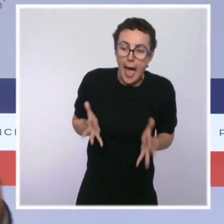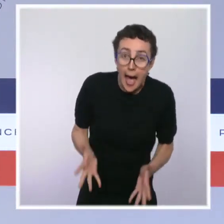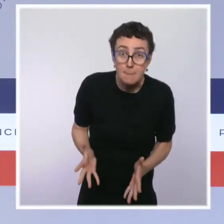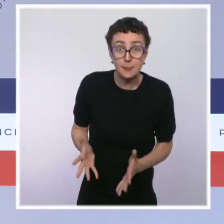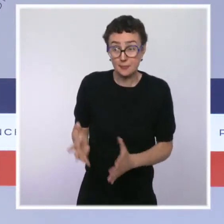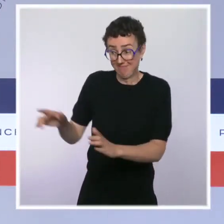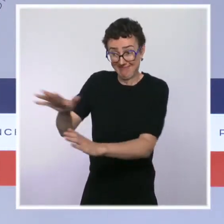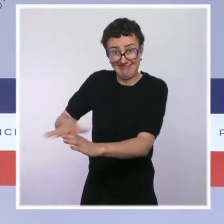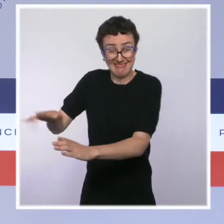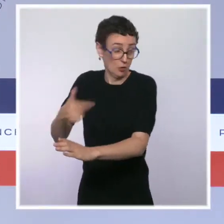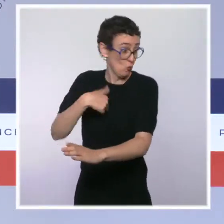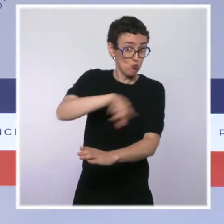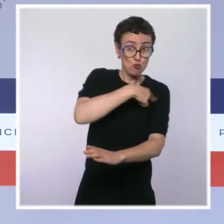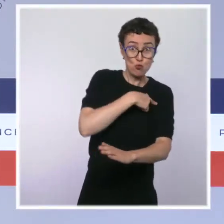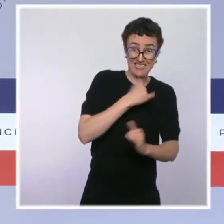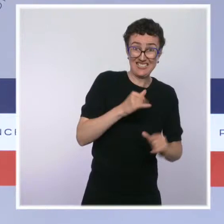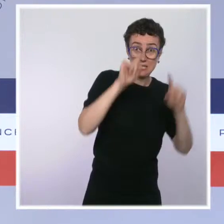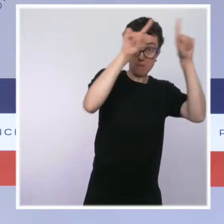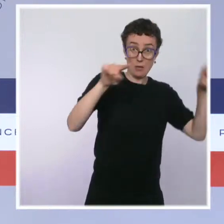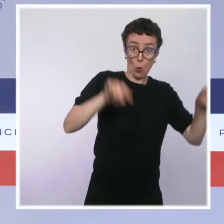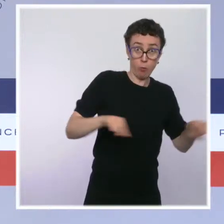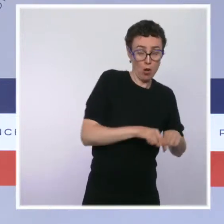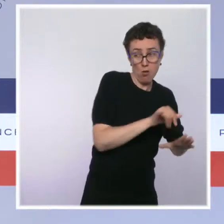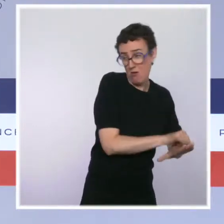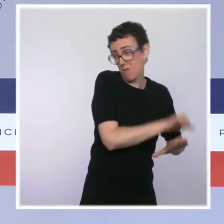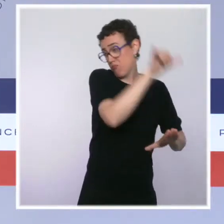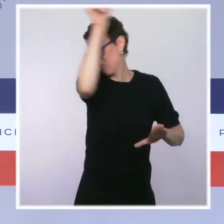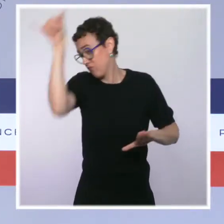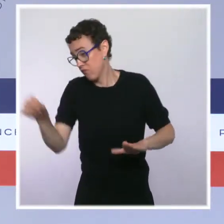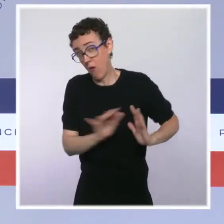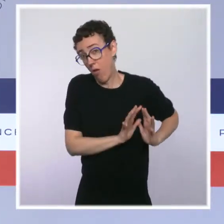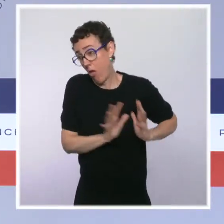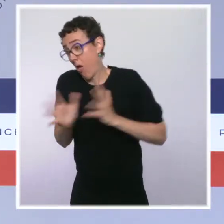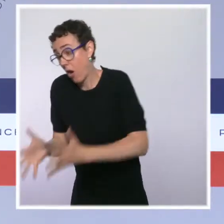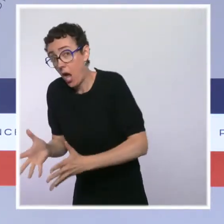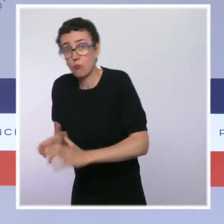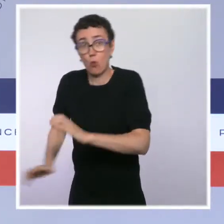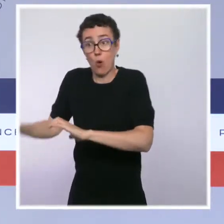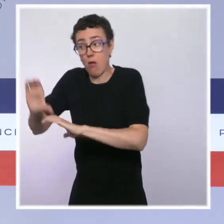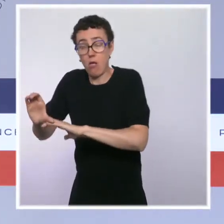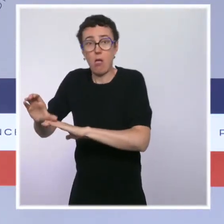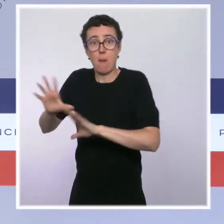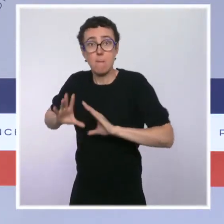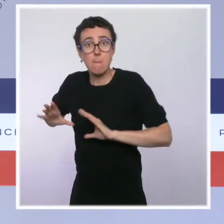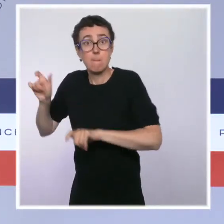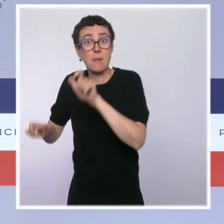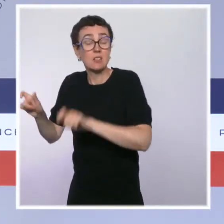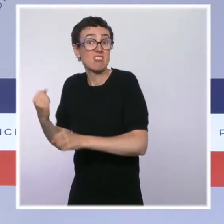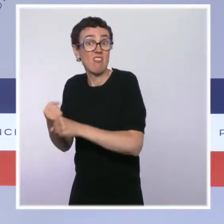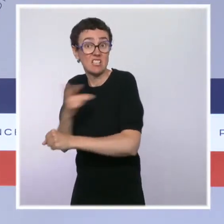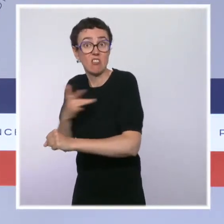où les soignants se battent face à une saturation des hôpitaux dans ces territoires, même si la pression a évidemment